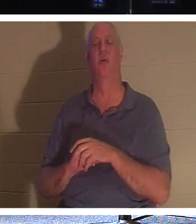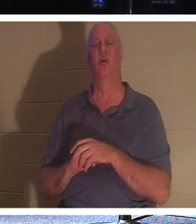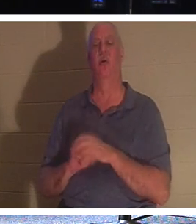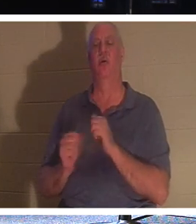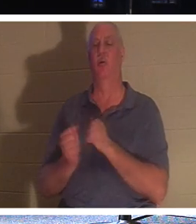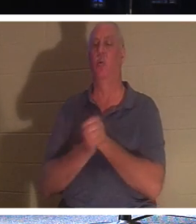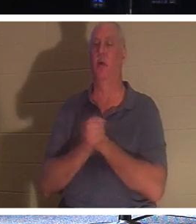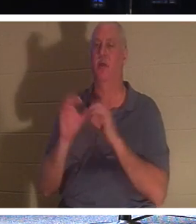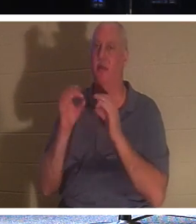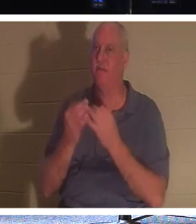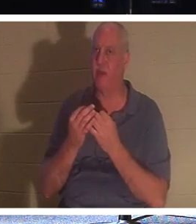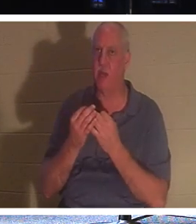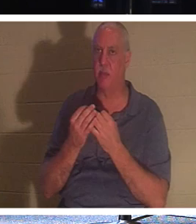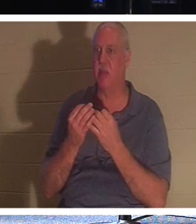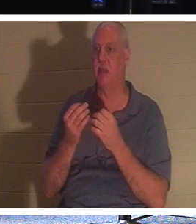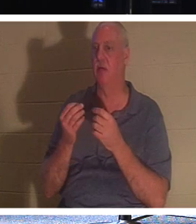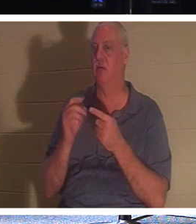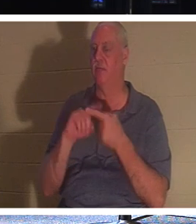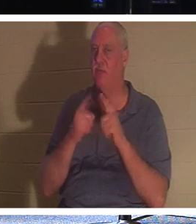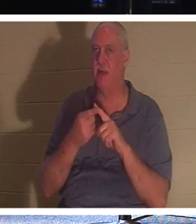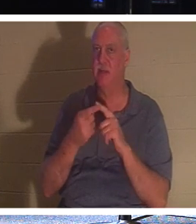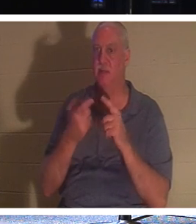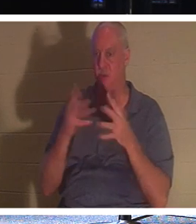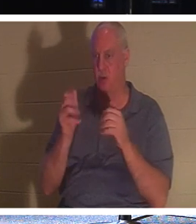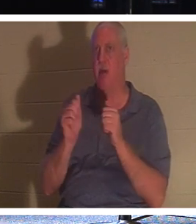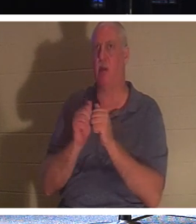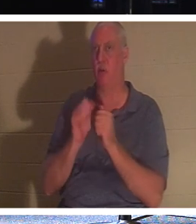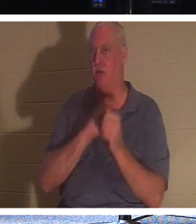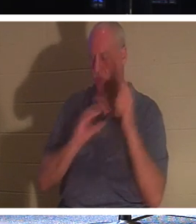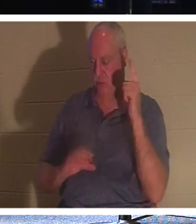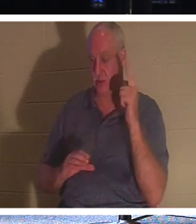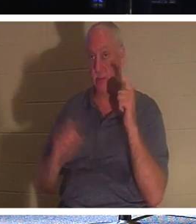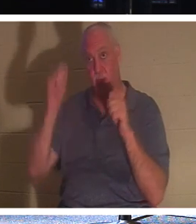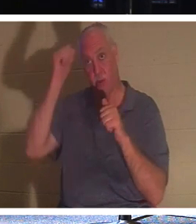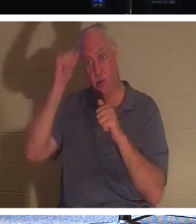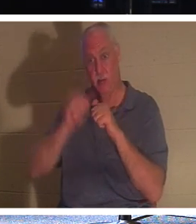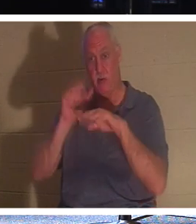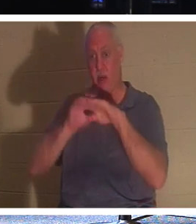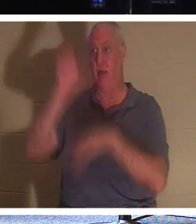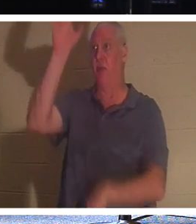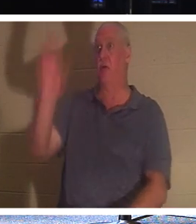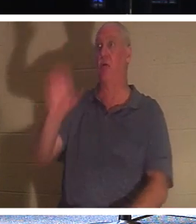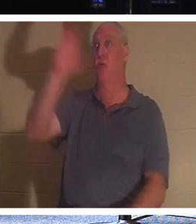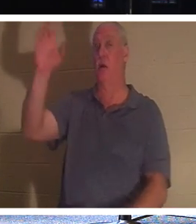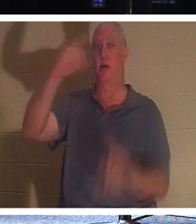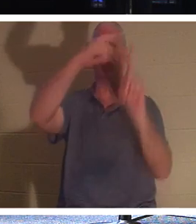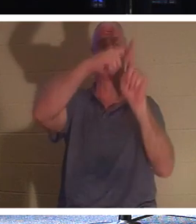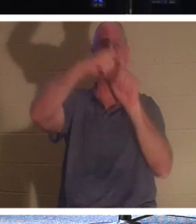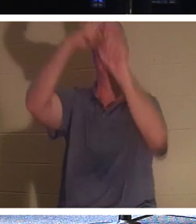aussi en Christ. Souvenez-vous du voleur qui était sur la croix. Il n'a pas eu la chance de faire de bonnes œuvres.